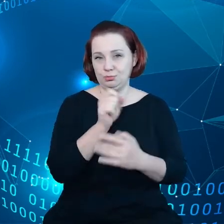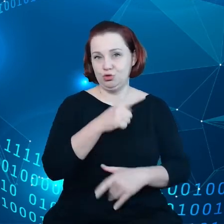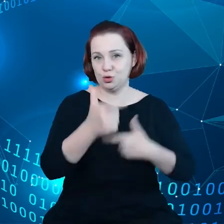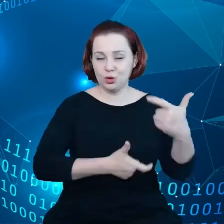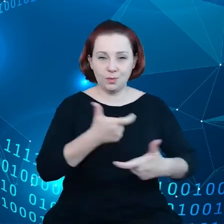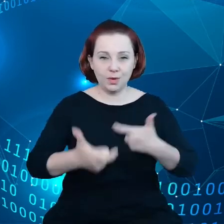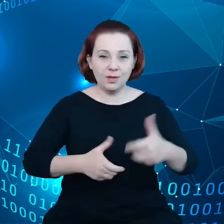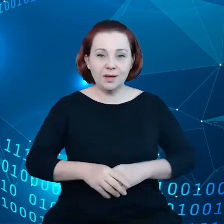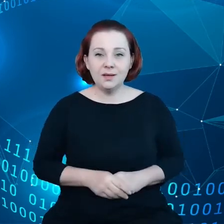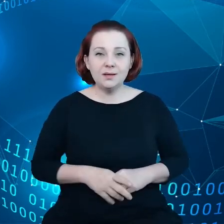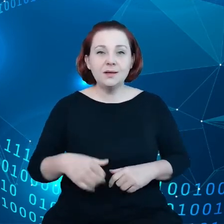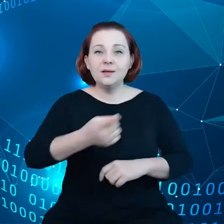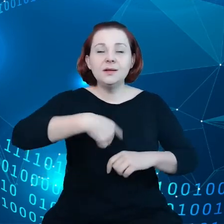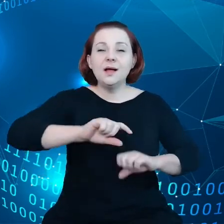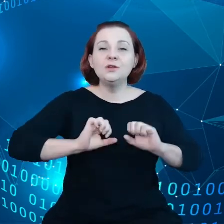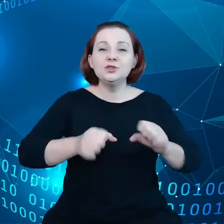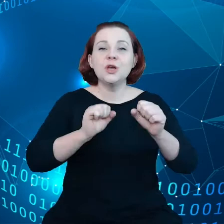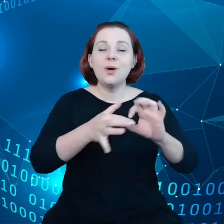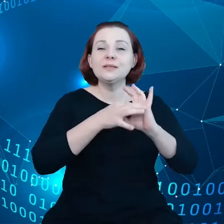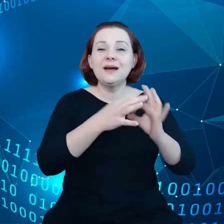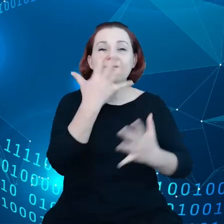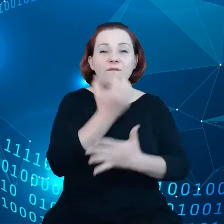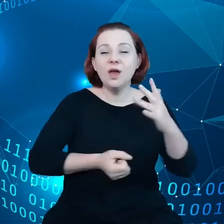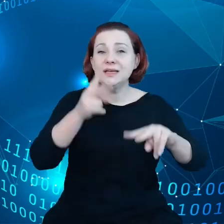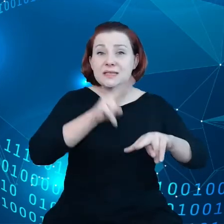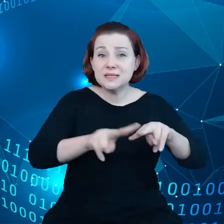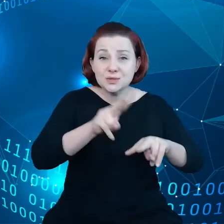Opieramy się na instrumentach, które już zostały wdrożone,